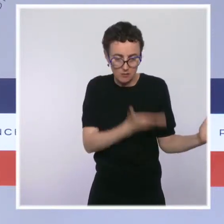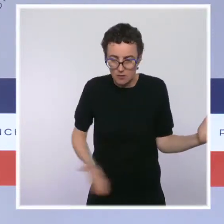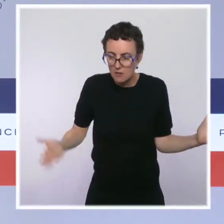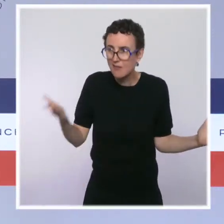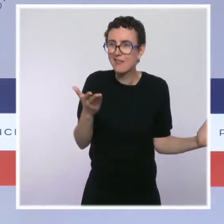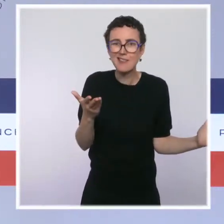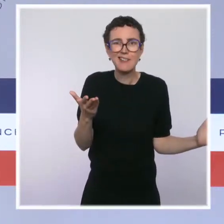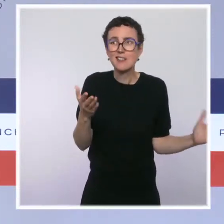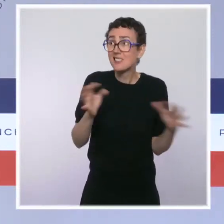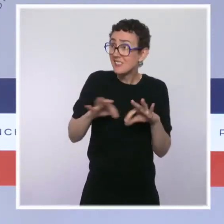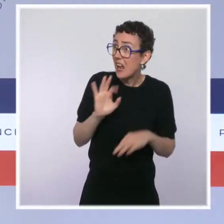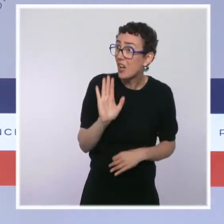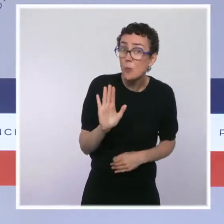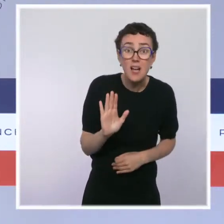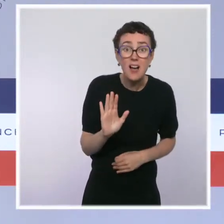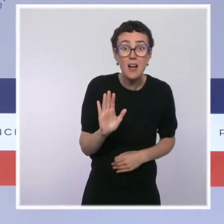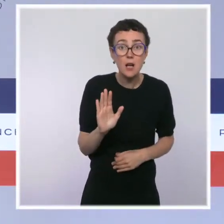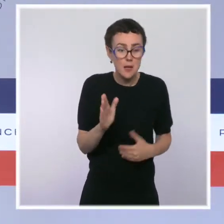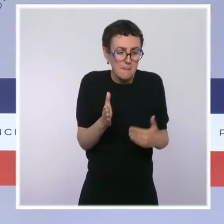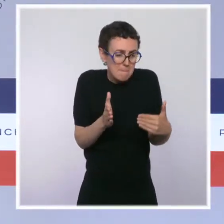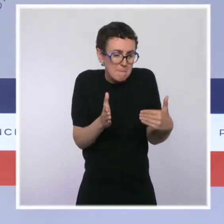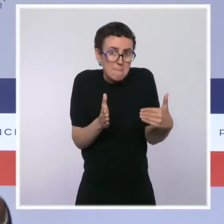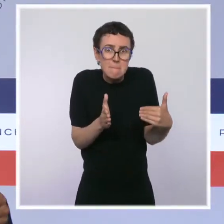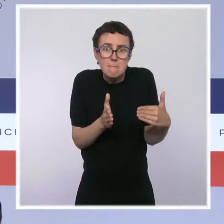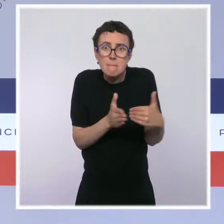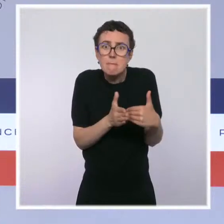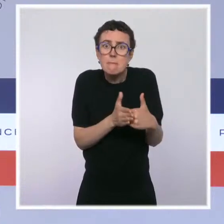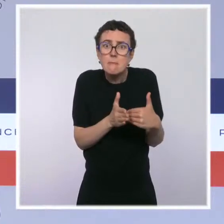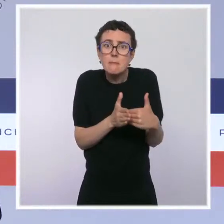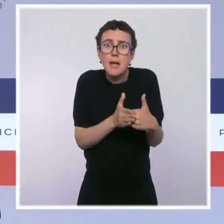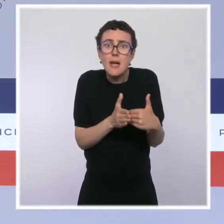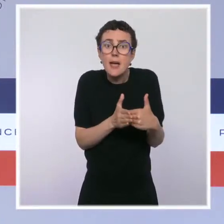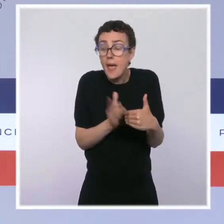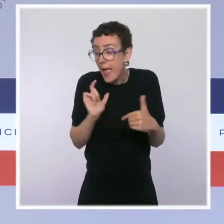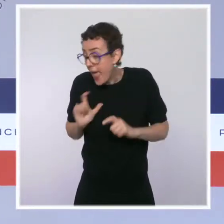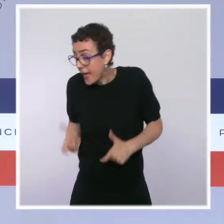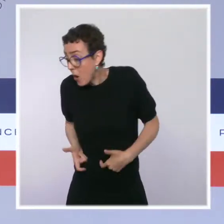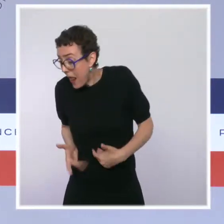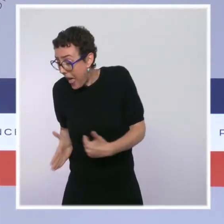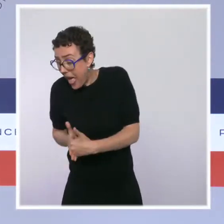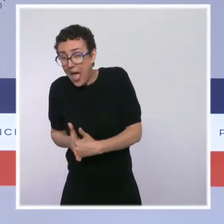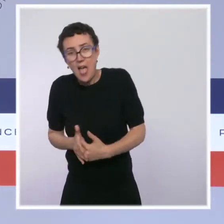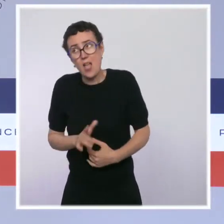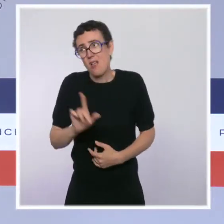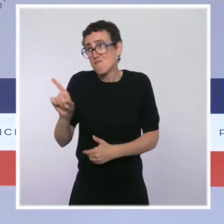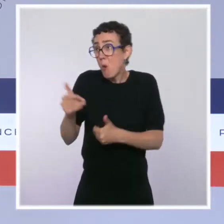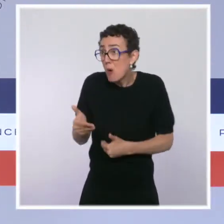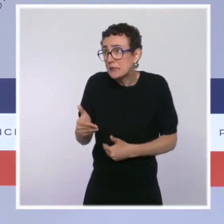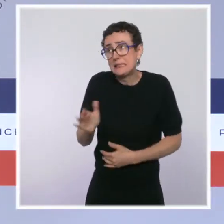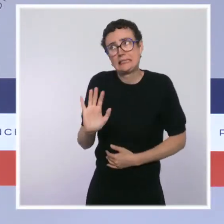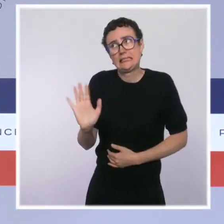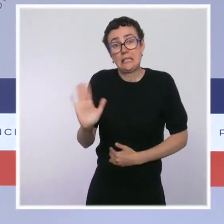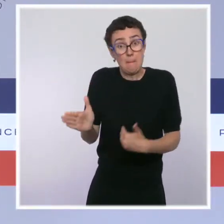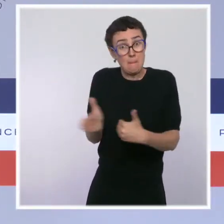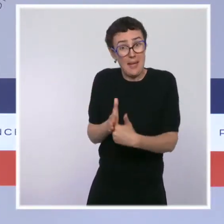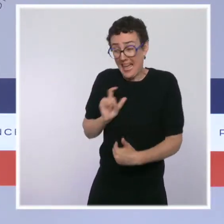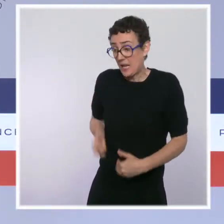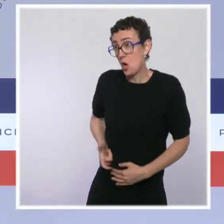une de ces salles à proximité immédiate d'une école, comme cela a été proposé par la mairie de Paris. Ça, ce n'est juste pas possible.